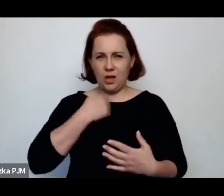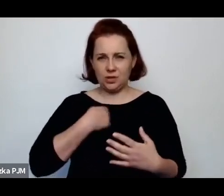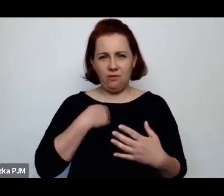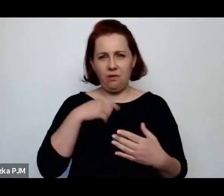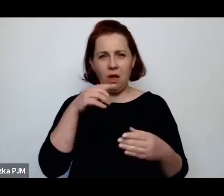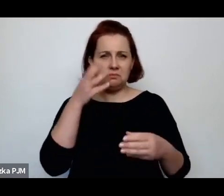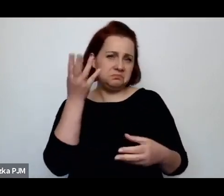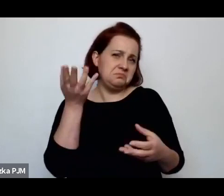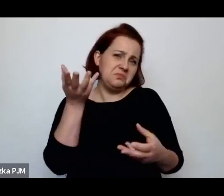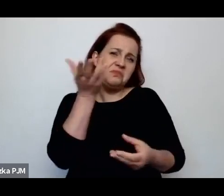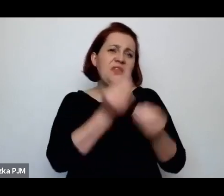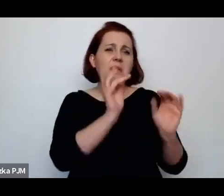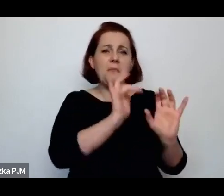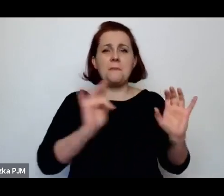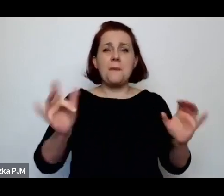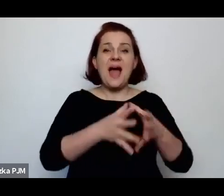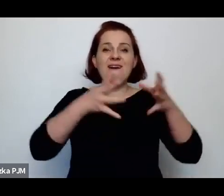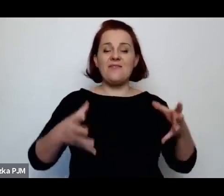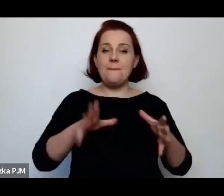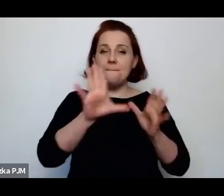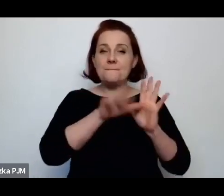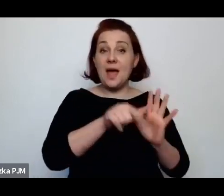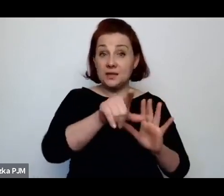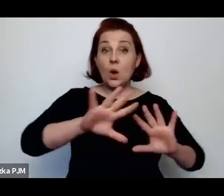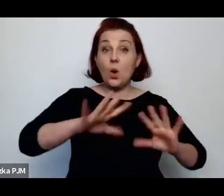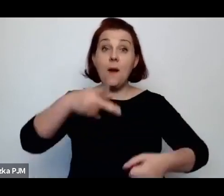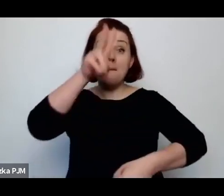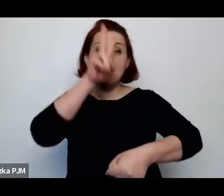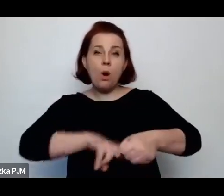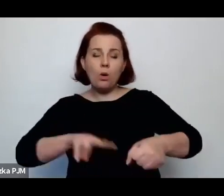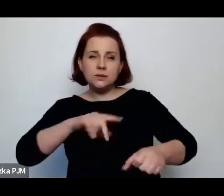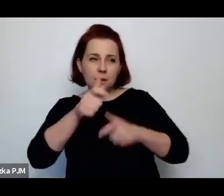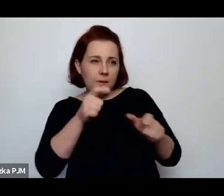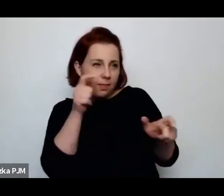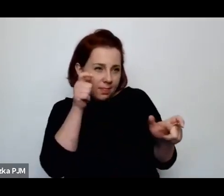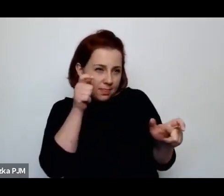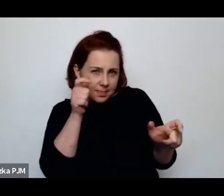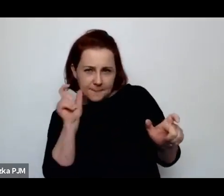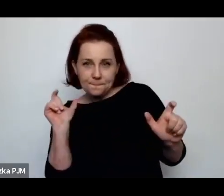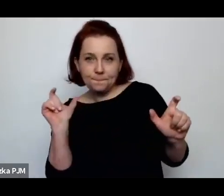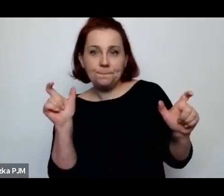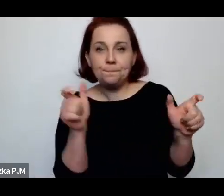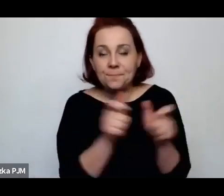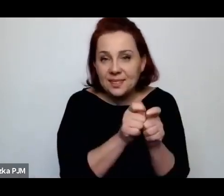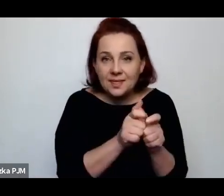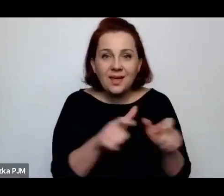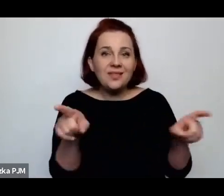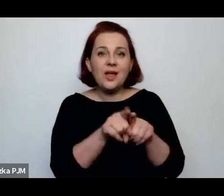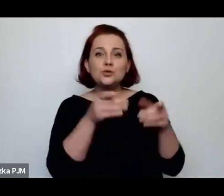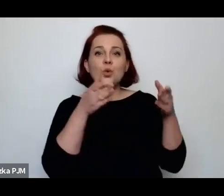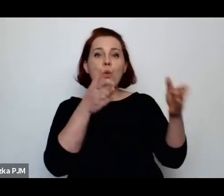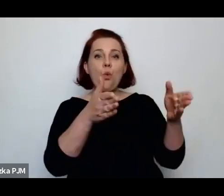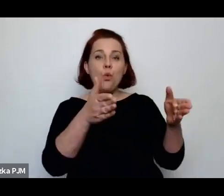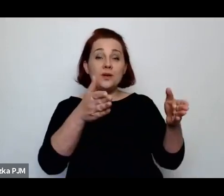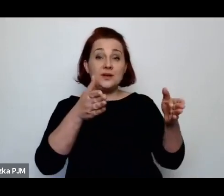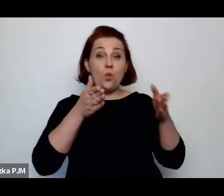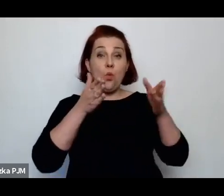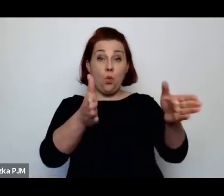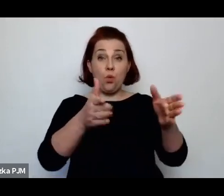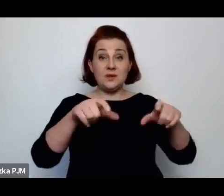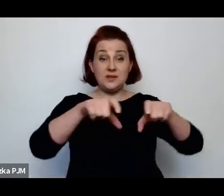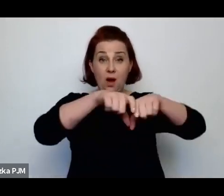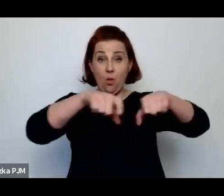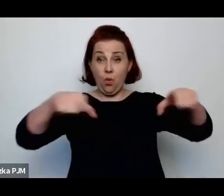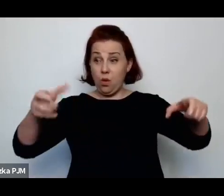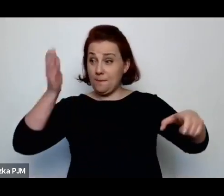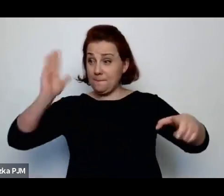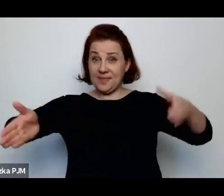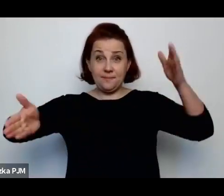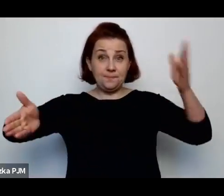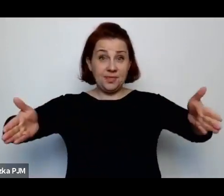w większości większych miast, że policja robiła całą obławę, zamykała ulice z jednej i drugiej strony